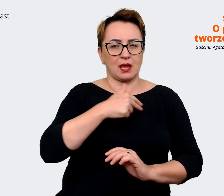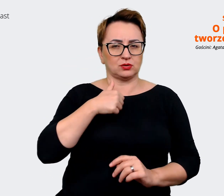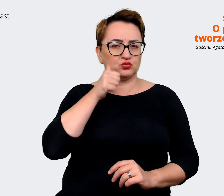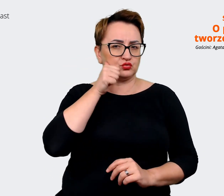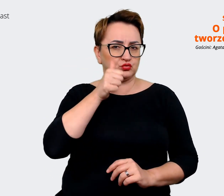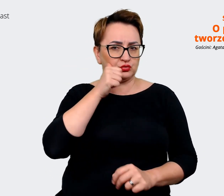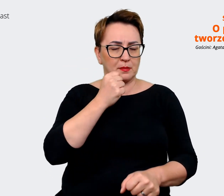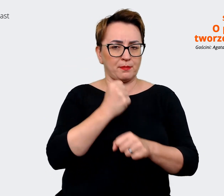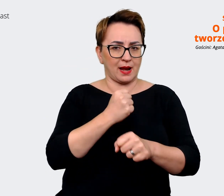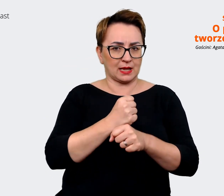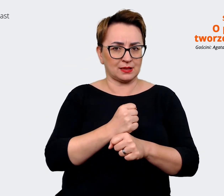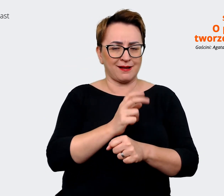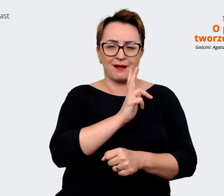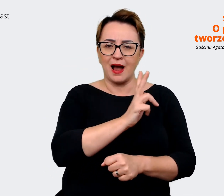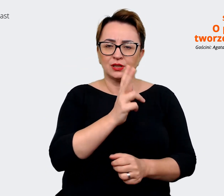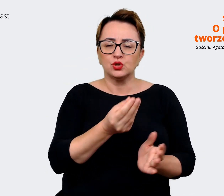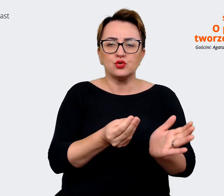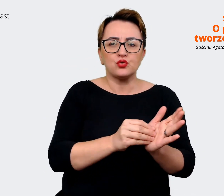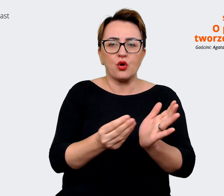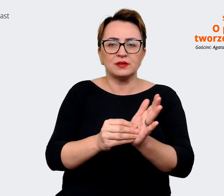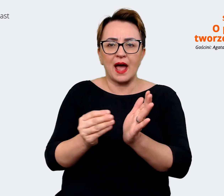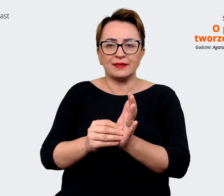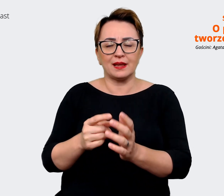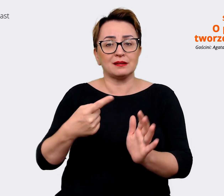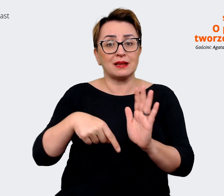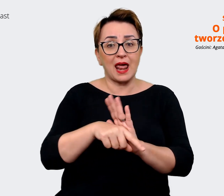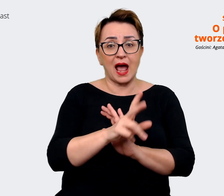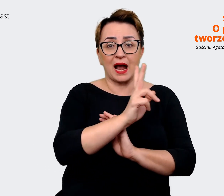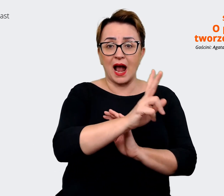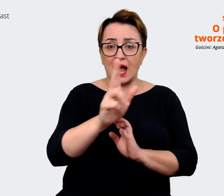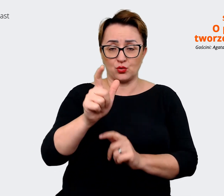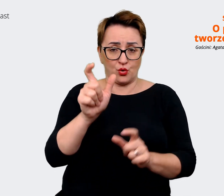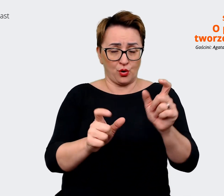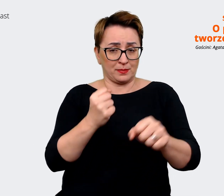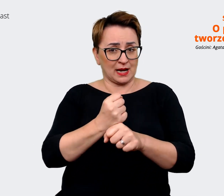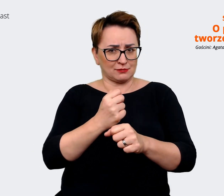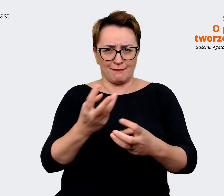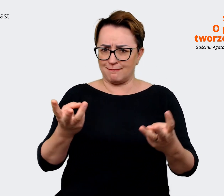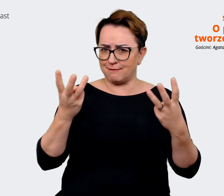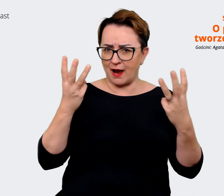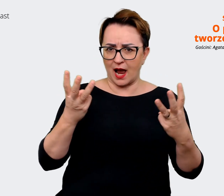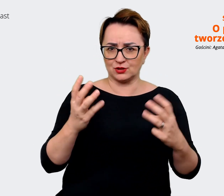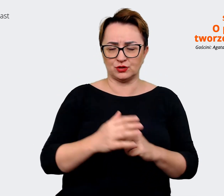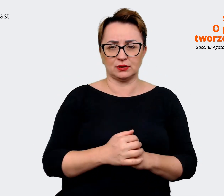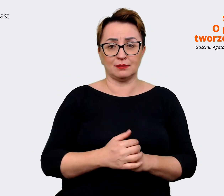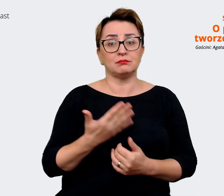ten dodatek jest dla każdego z nas tak naprawdę bardzo, bardzo ważny. Dlatego też warto się